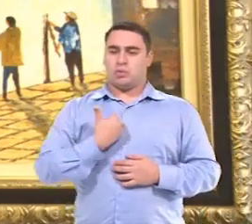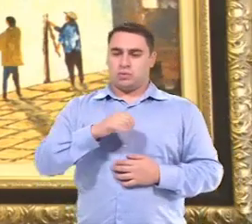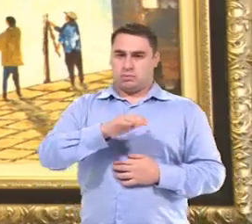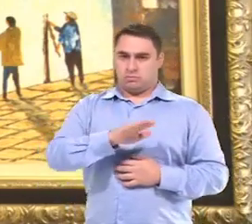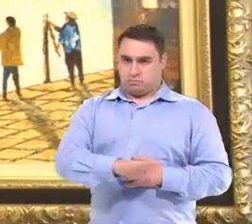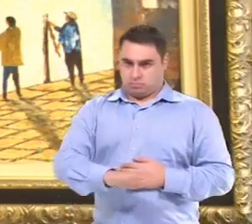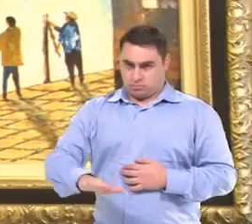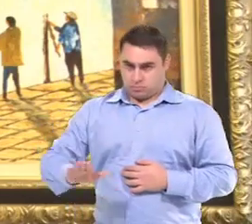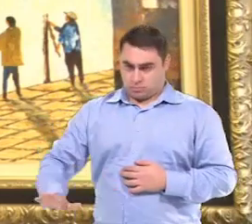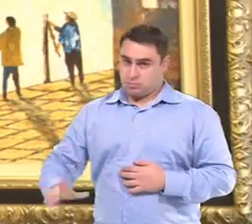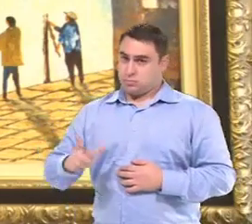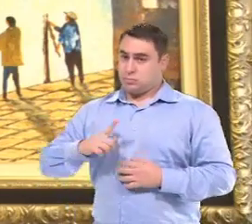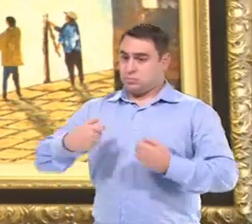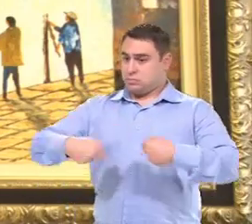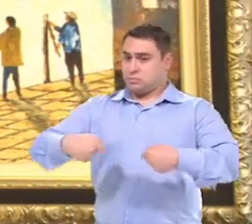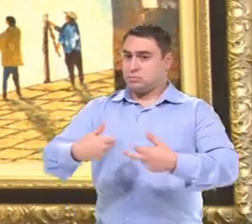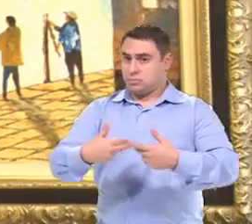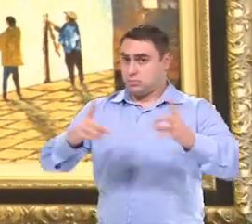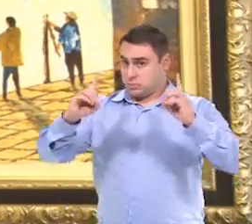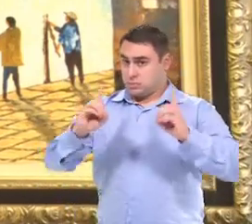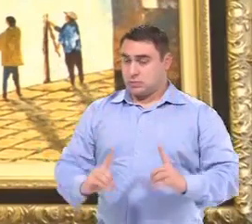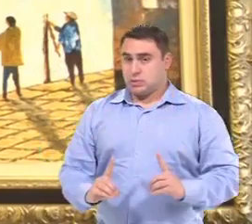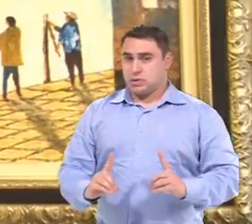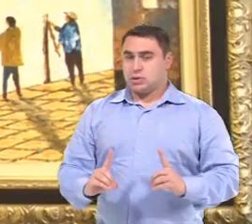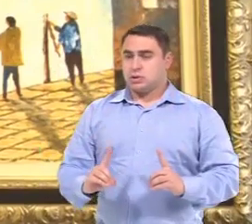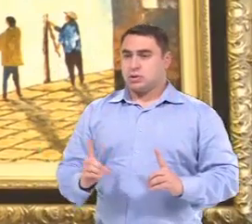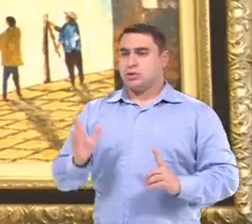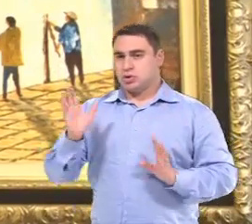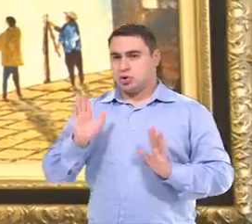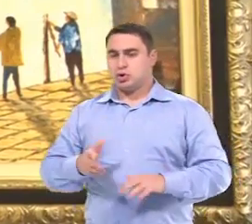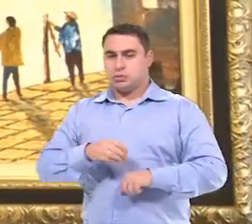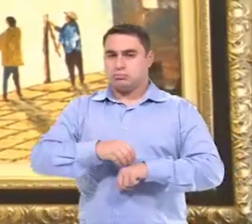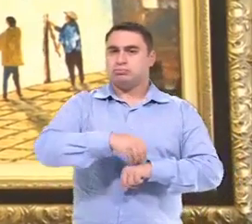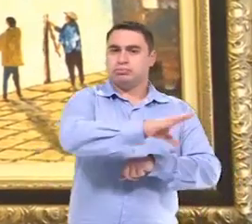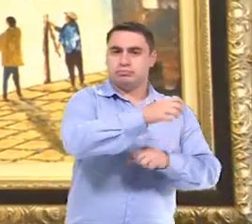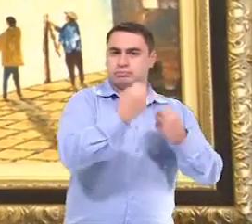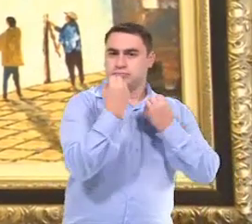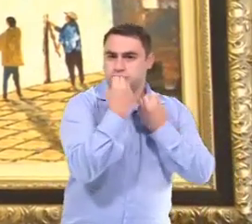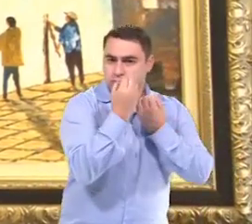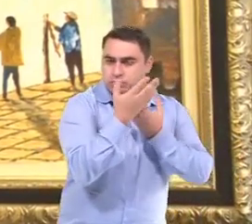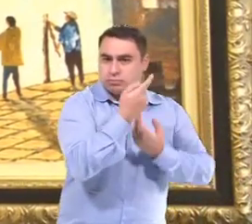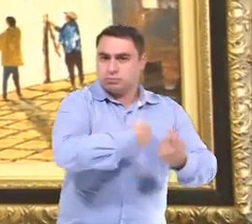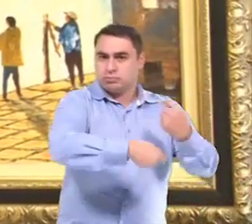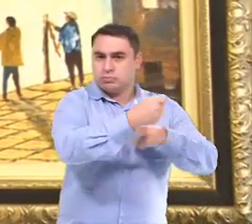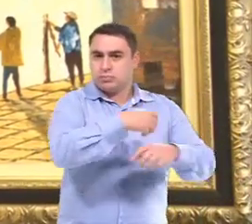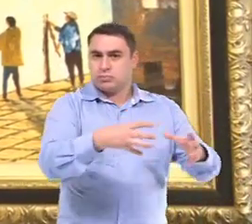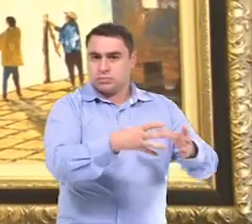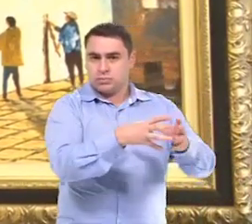Quando eles identificam que a criança tem uma necessidade, Então eles já passam pra equipe de gestão,